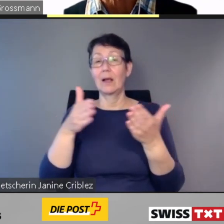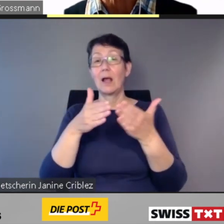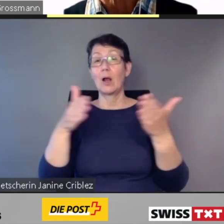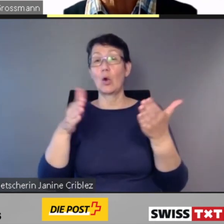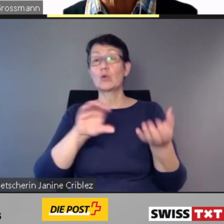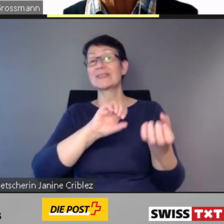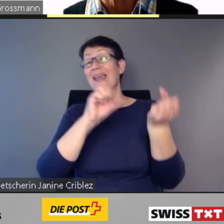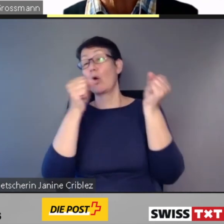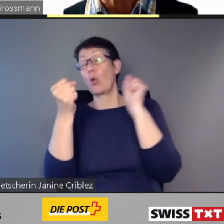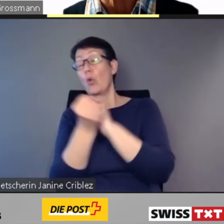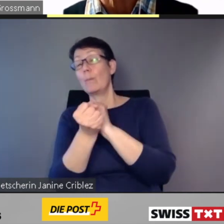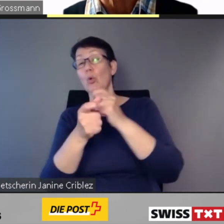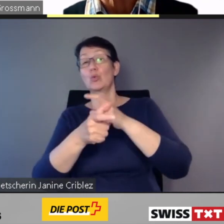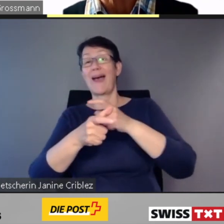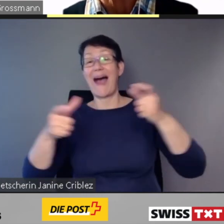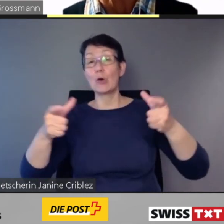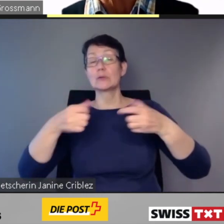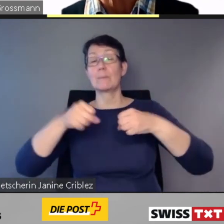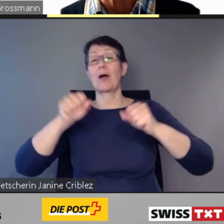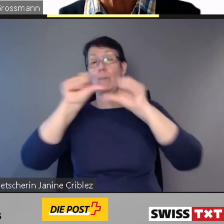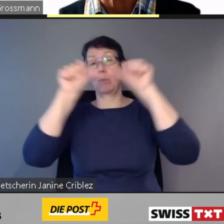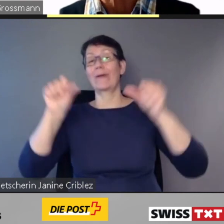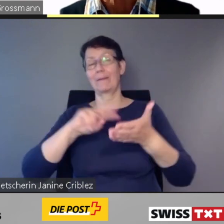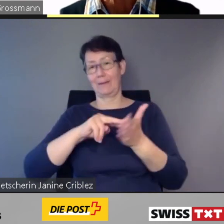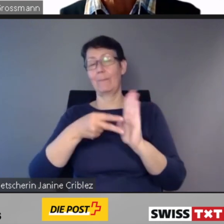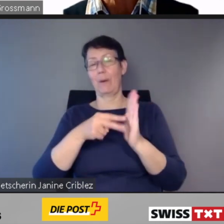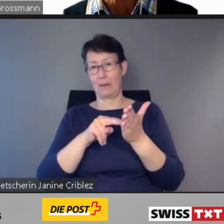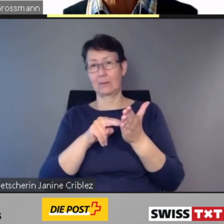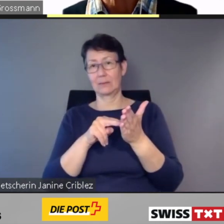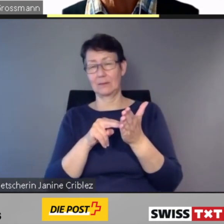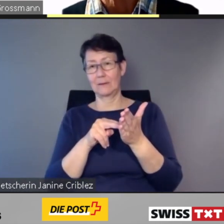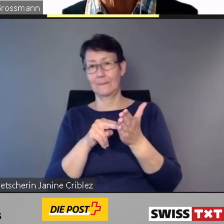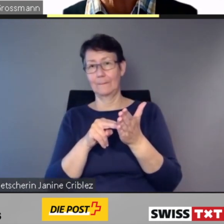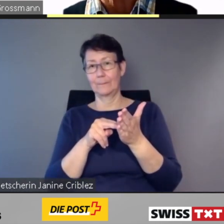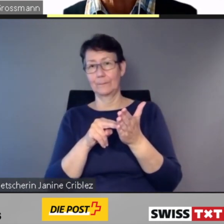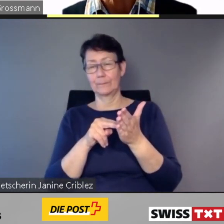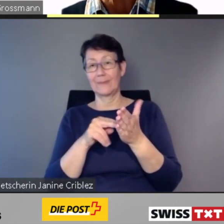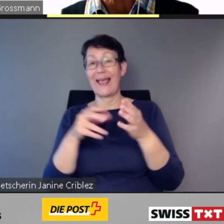Ausgangprojekte der Gemeinden,